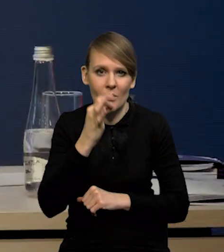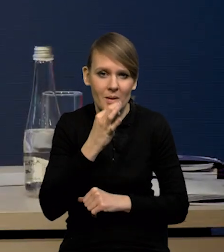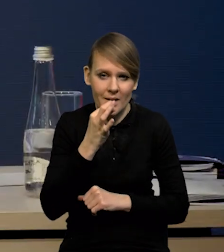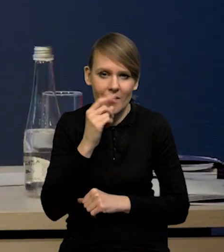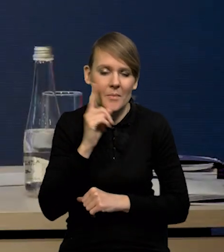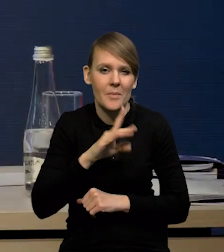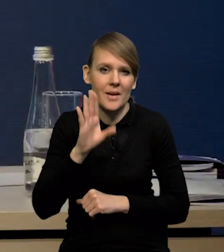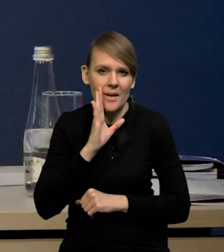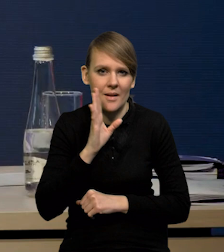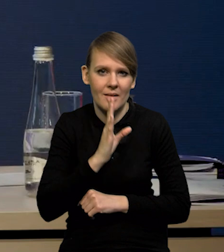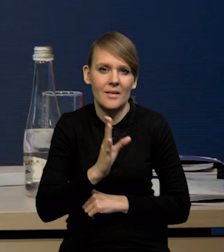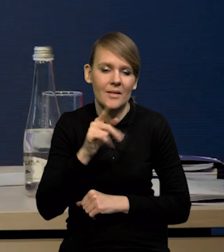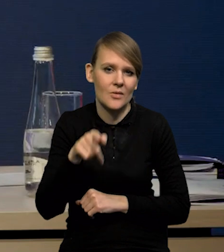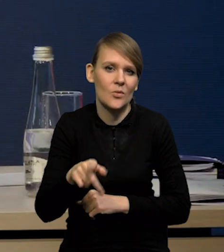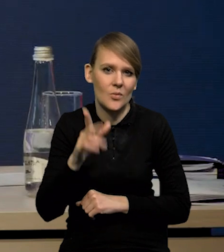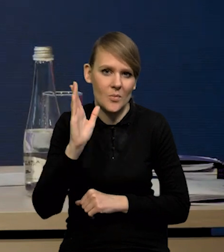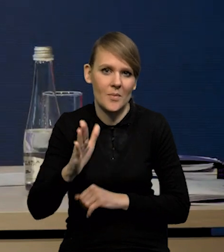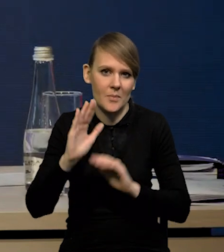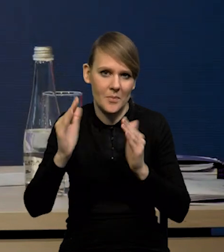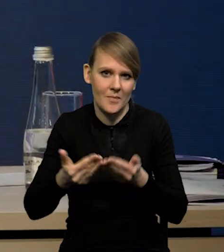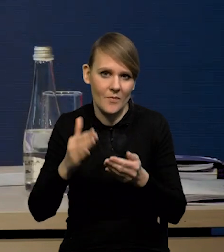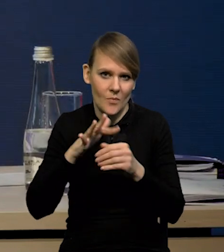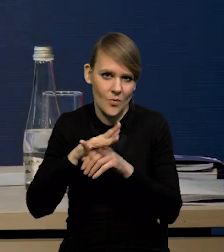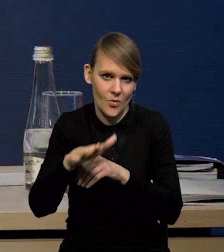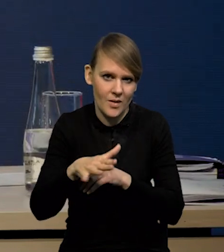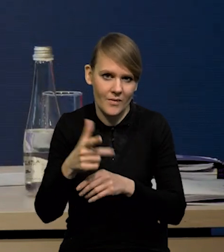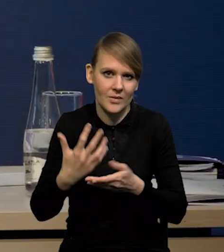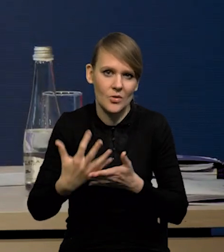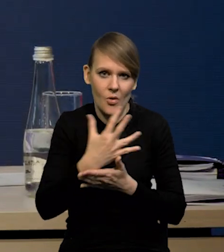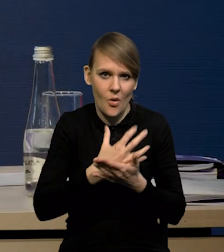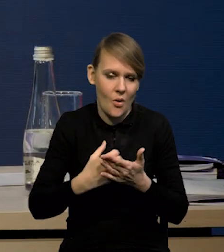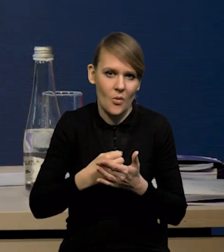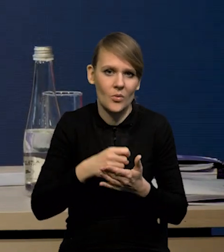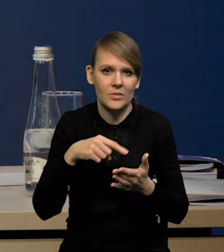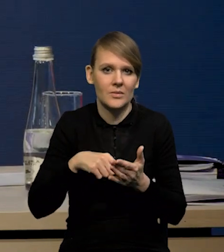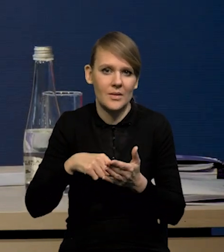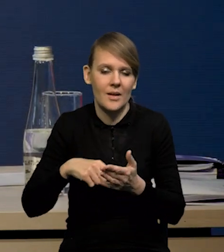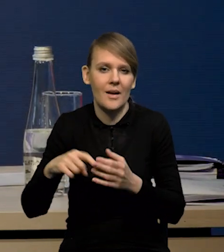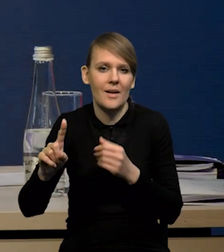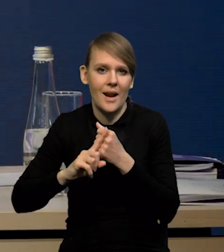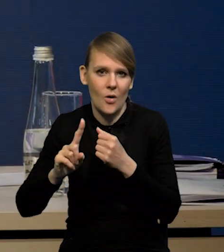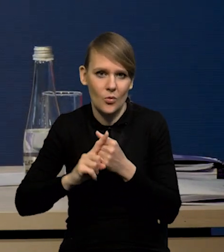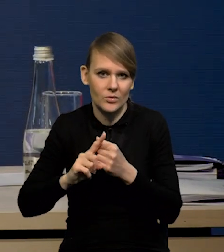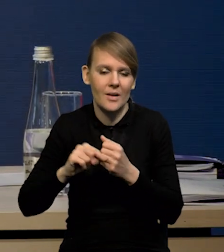Też prawdopodobnie mniejszy będzie ten wpływ dochodów pierwotnych na rachunek obrotów bieżących,